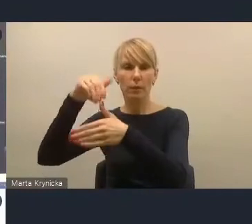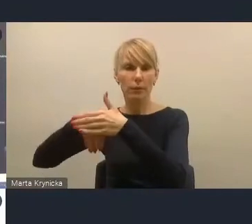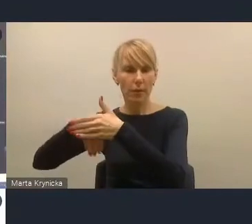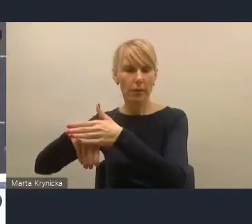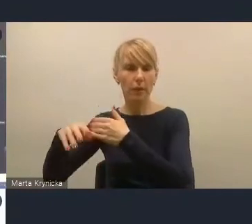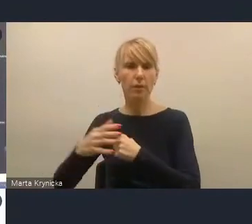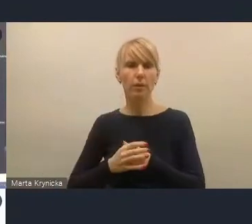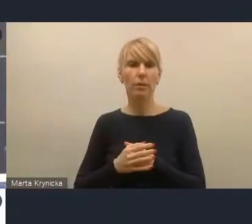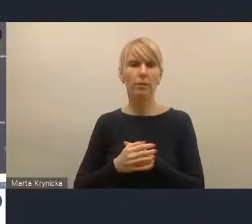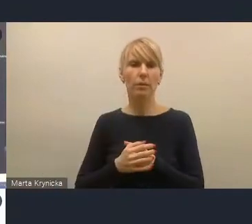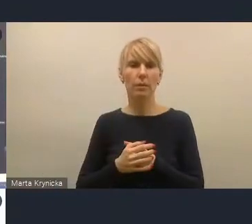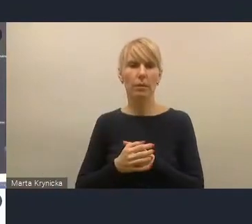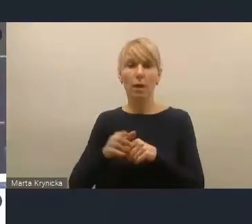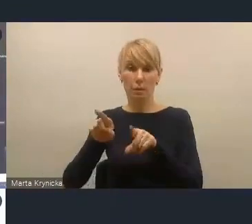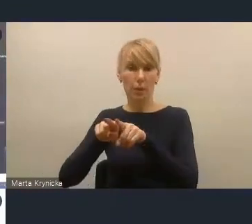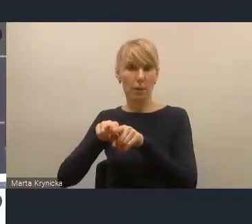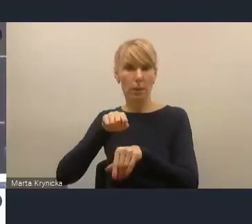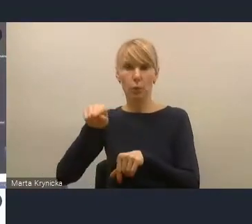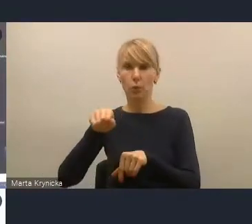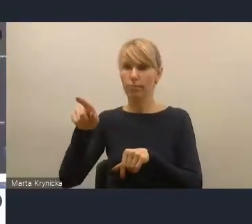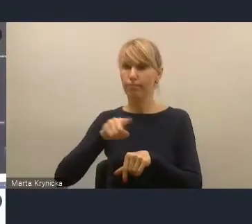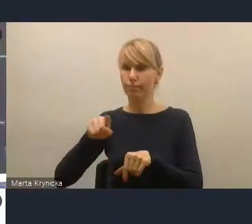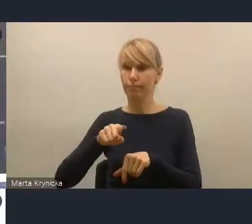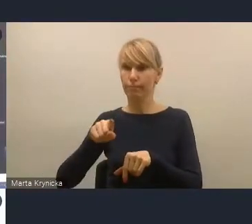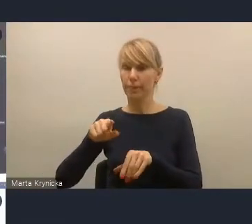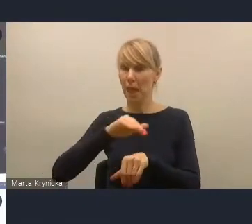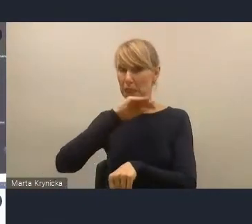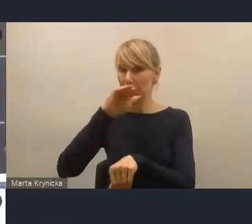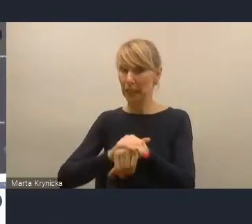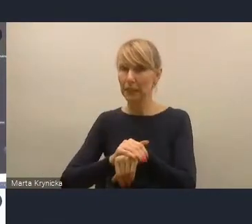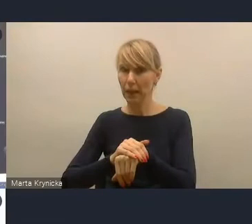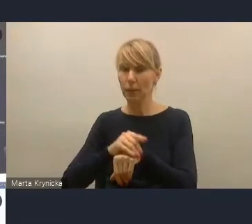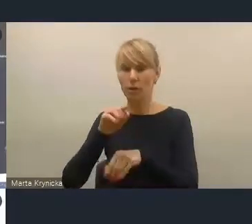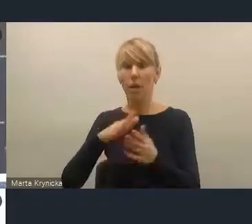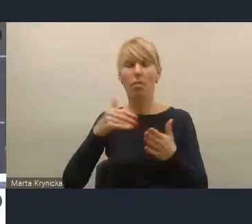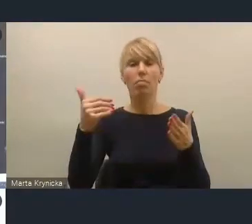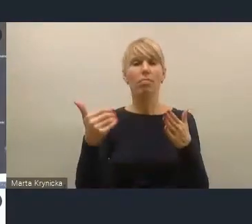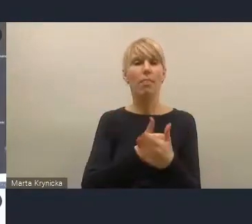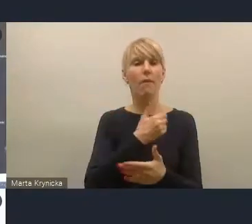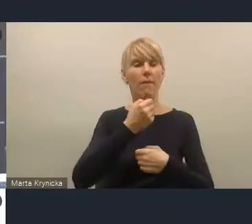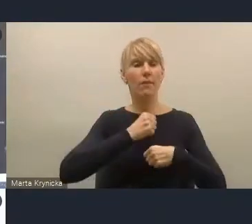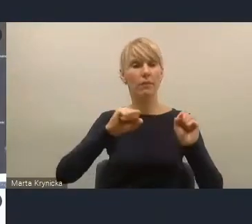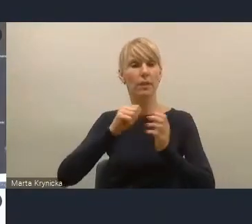i my się z tym w sumie też zgadzamy, że te wyzwania, jakby ich zakres, on jest mocno nierówny.